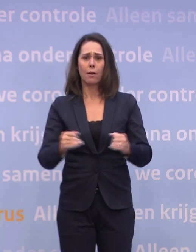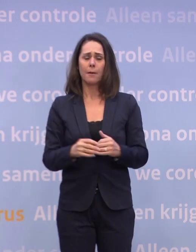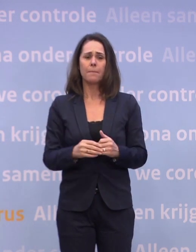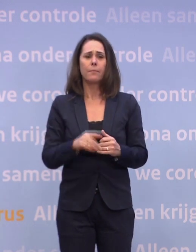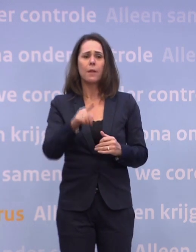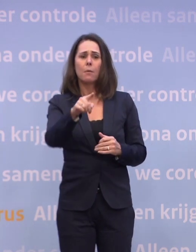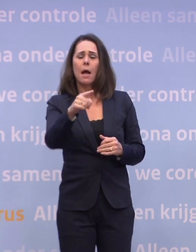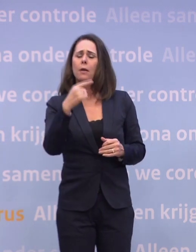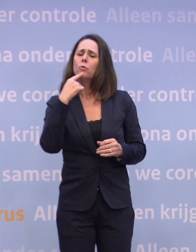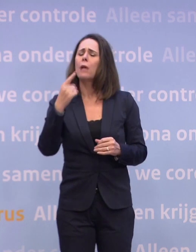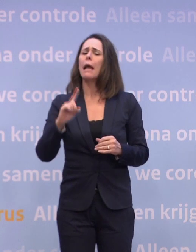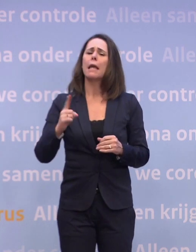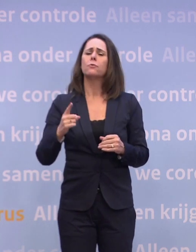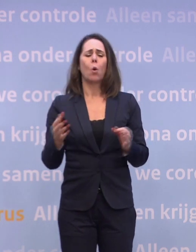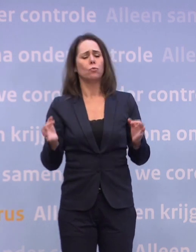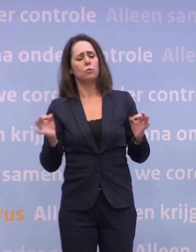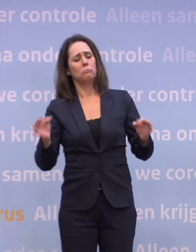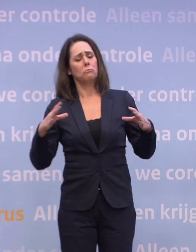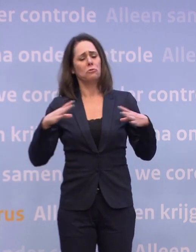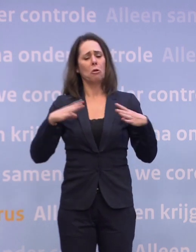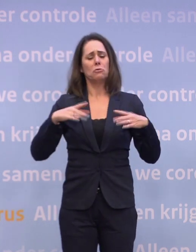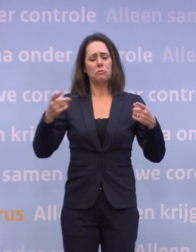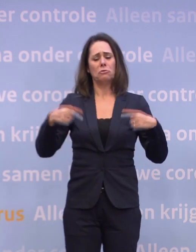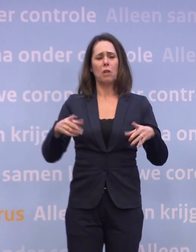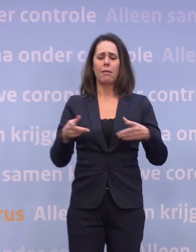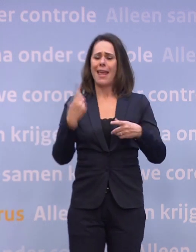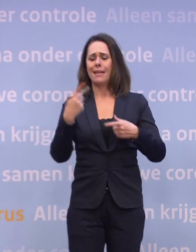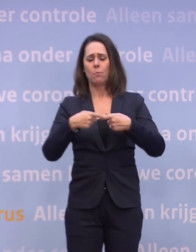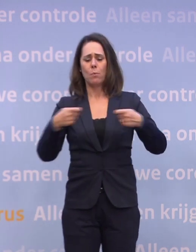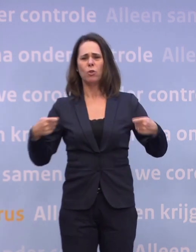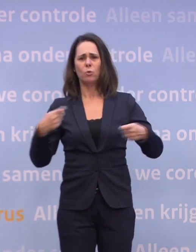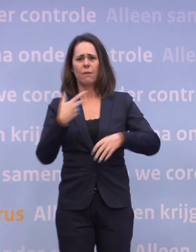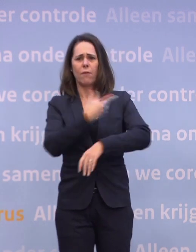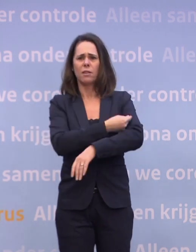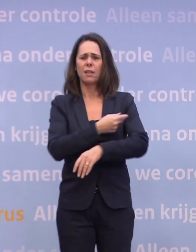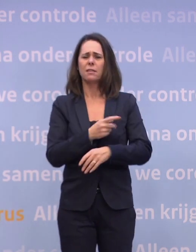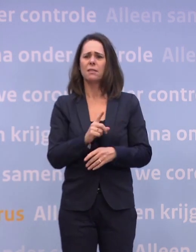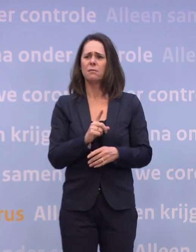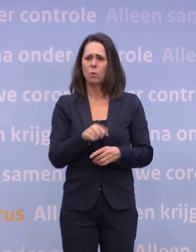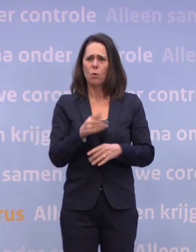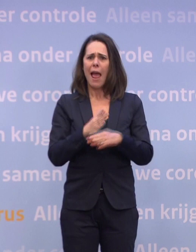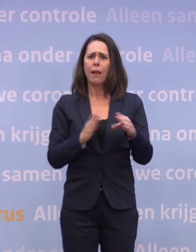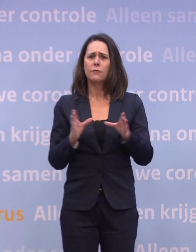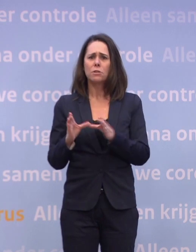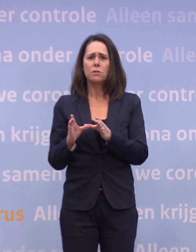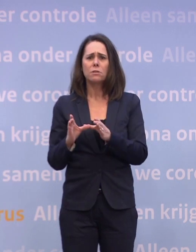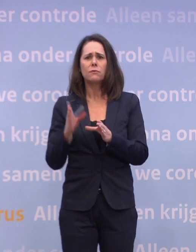...dan krijgen we de eerste miljoen vaccins, dat blijkt de helft minder te zijn. Wat betekent dat voor de toekomst... ...als we bij de eerste levering al de helft minder krijgen?